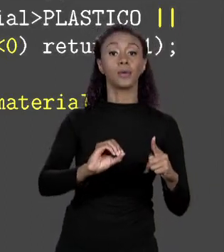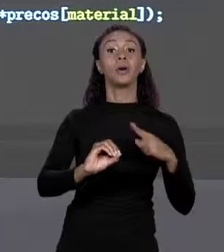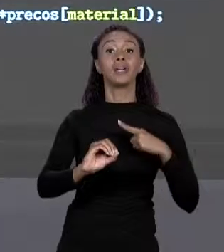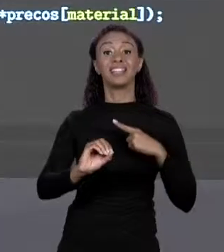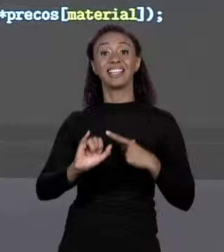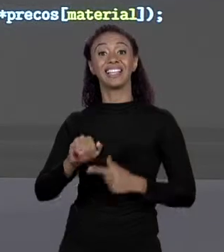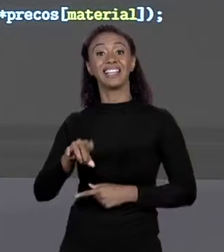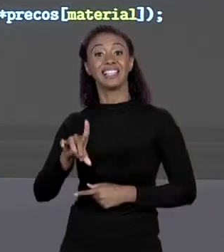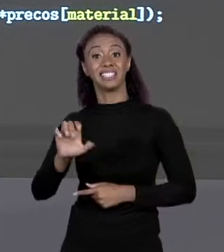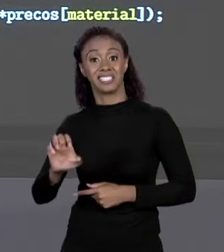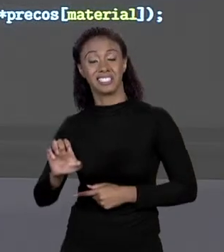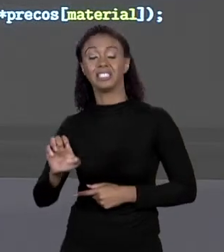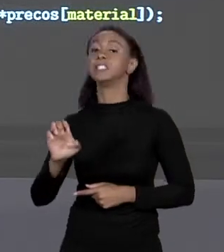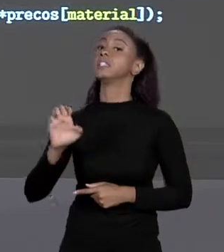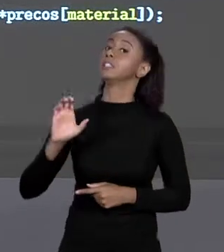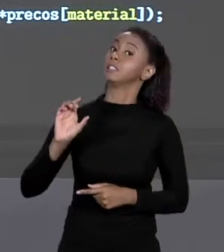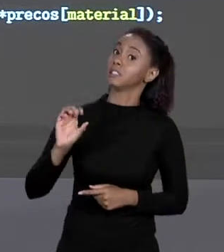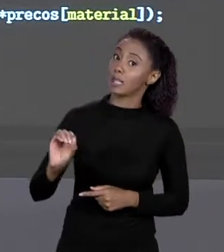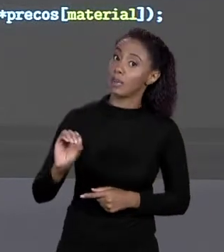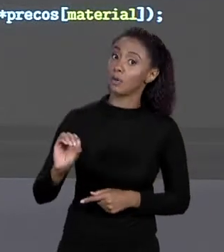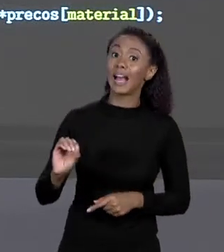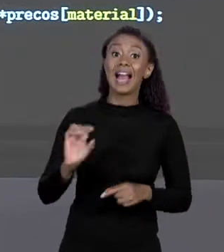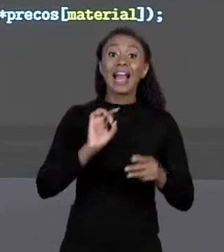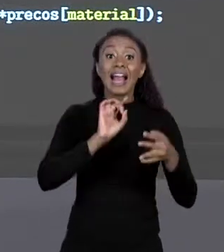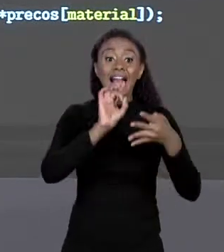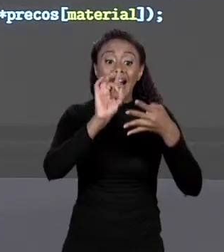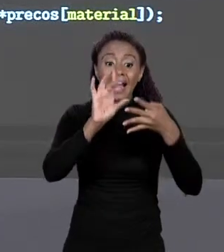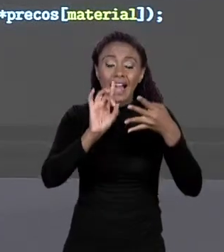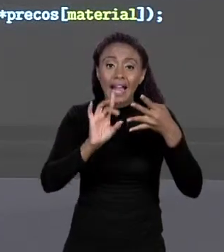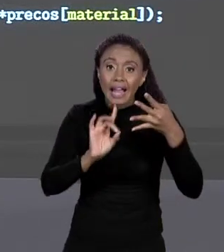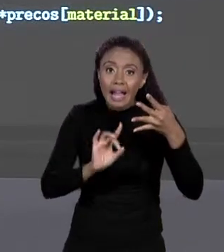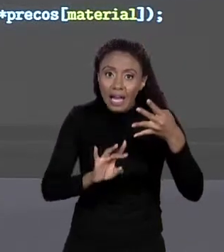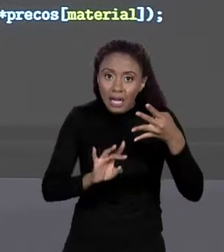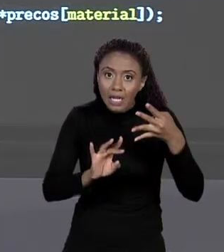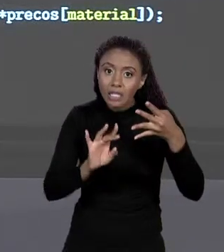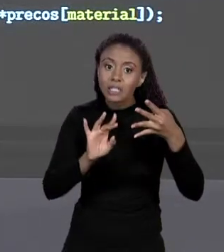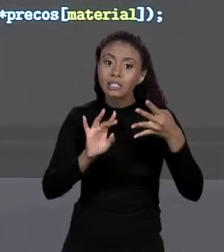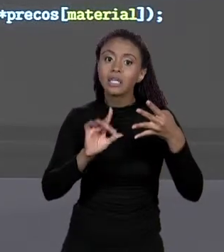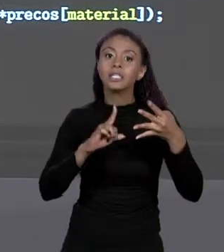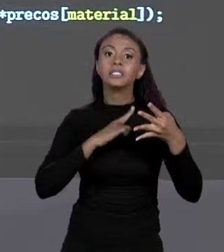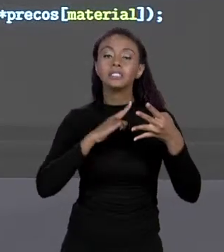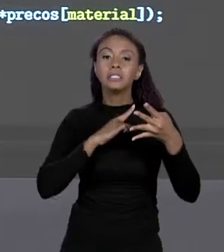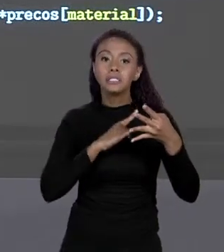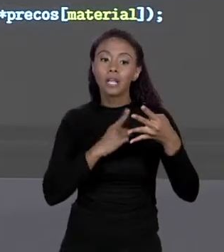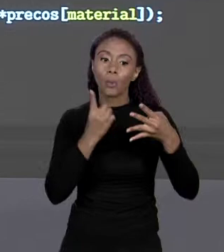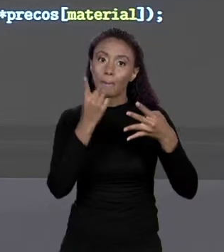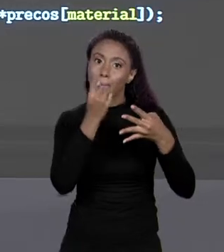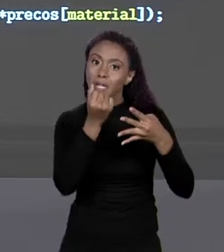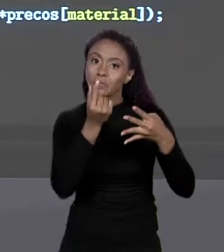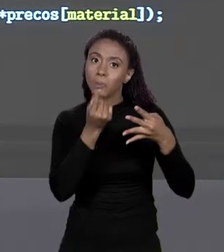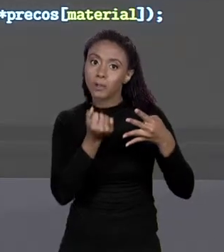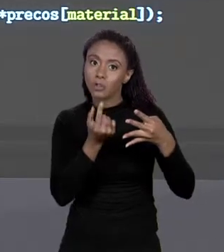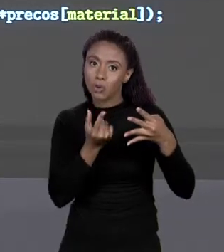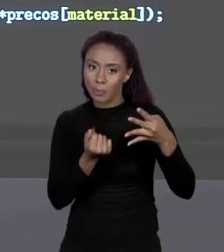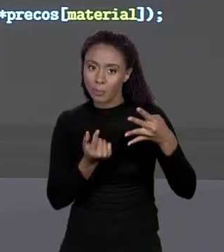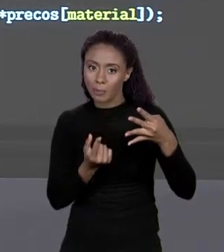PRA CADA UM O CÓDIGO DO MATERIAL O PREÇO DELE DENTRO DO ARRANJO ESTÁ NA POSIÇÃO